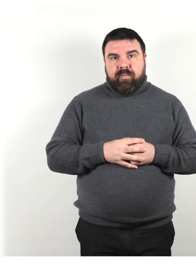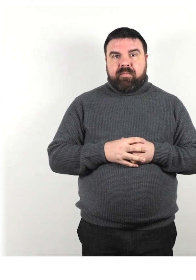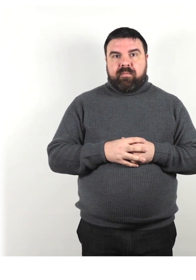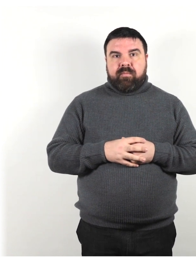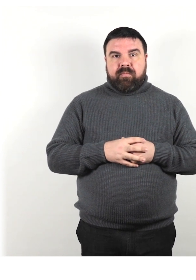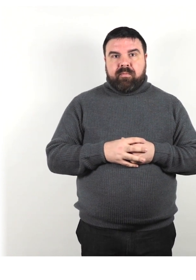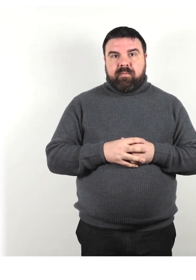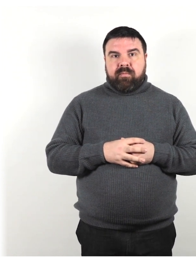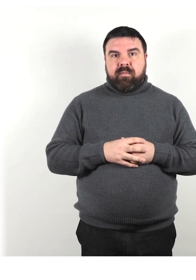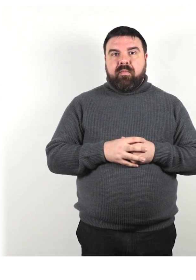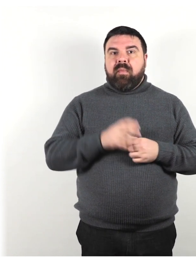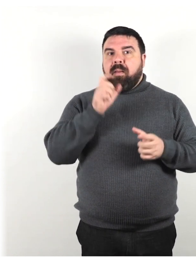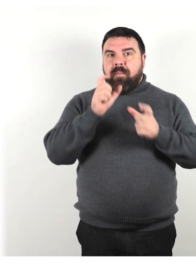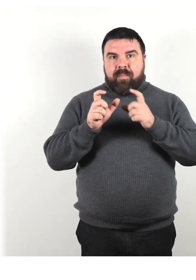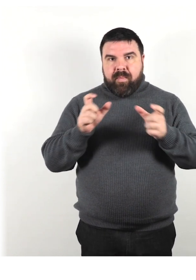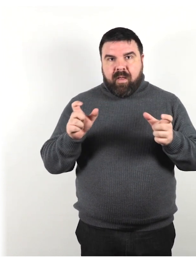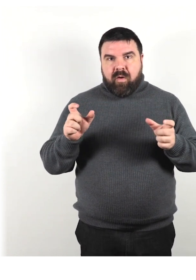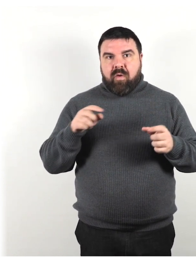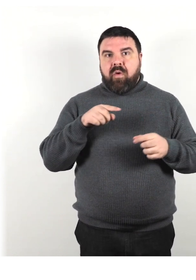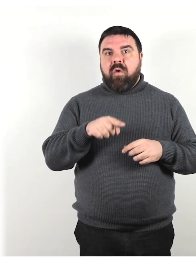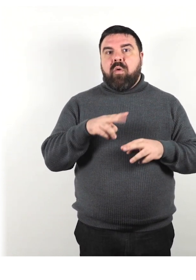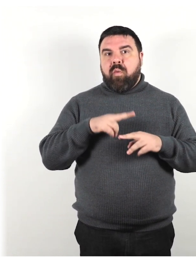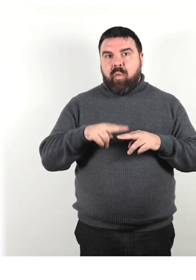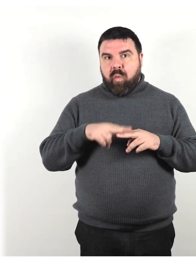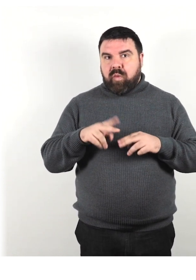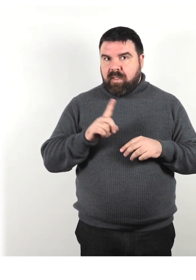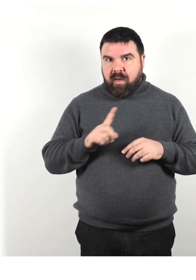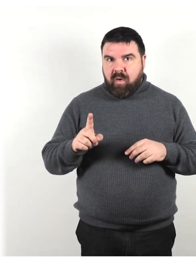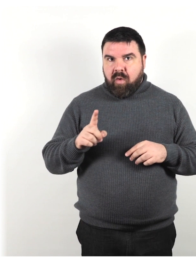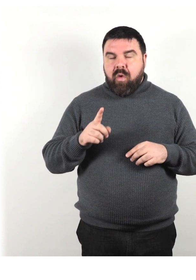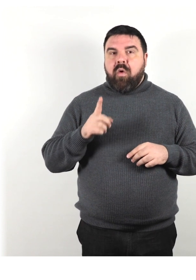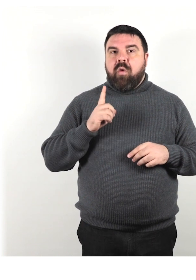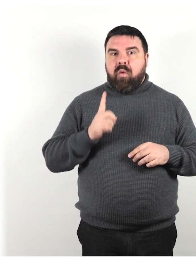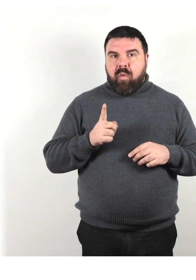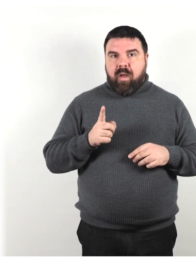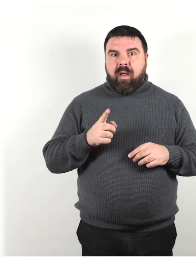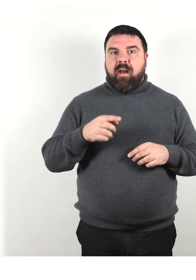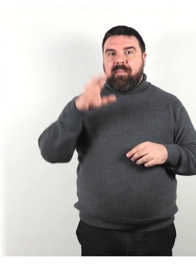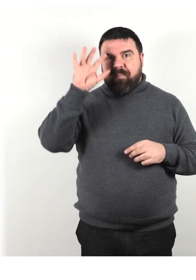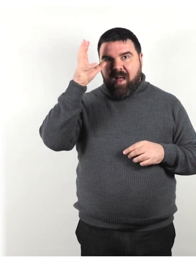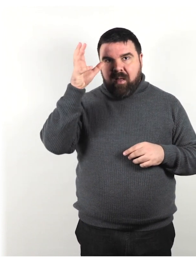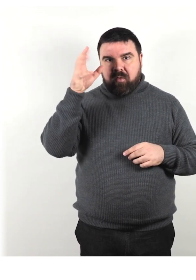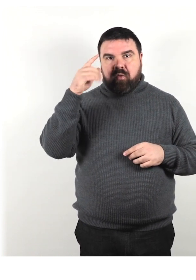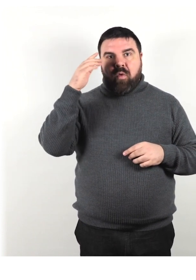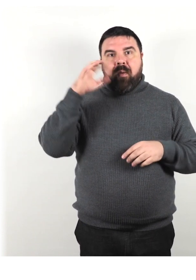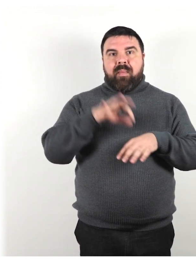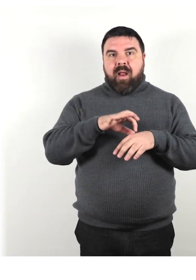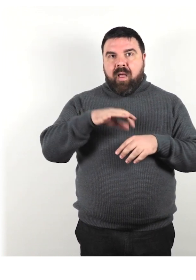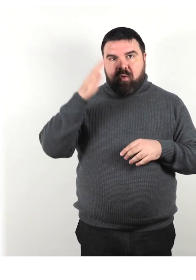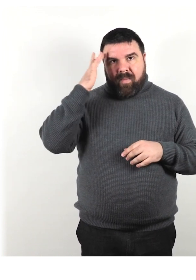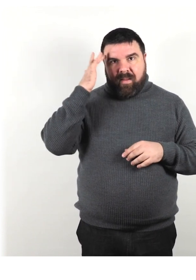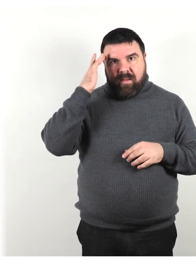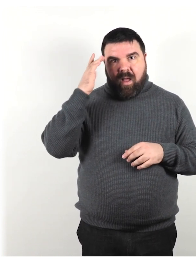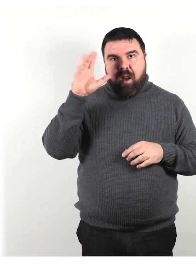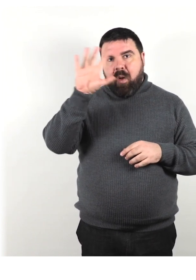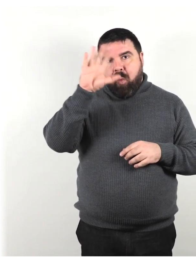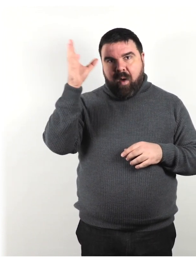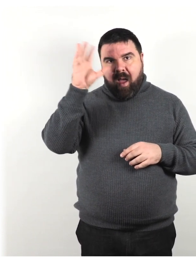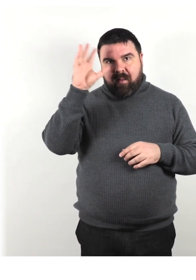Alcuni altri termini da non utilizzare sono pazzo, malato mentale, lunatico e foglie.